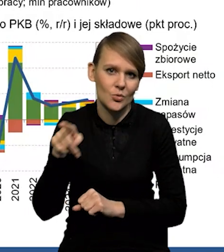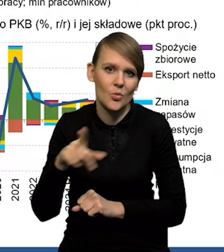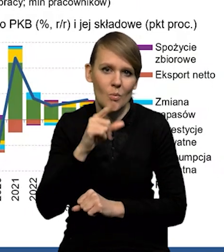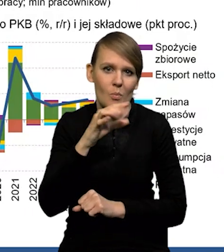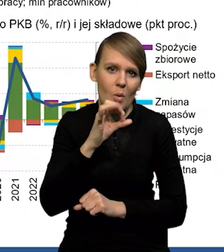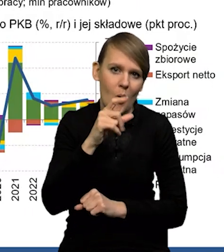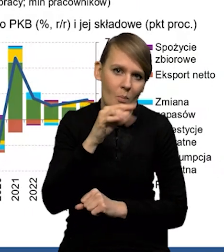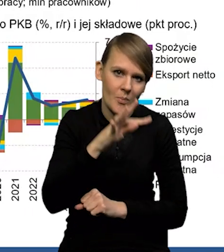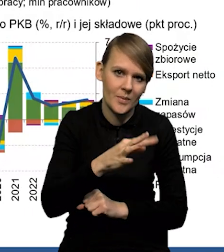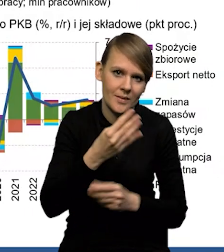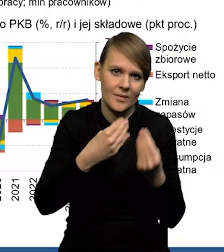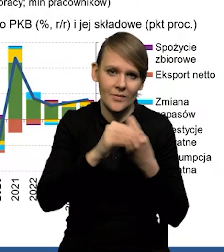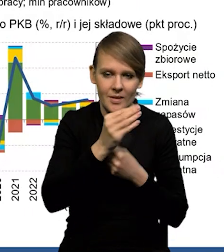popytu na pracę nad podażą.